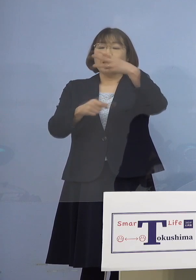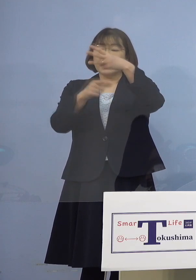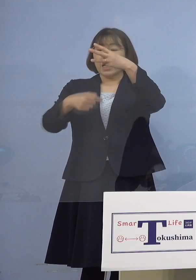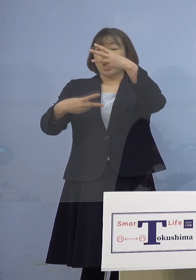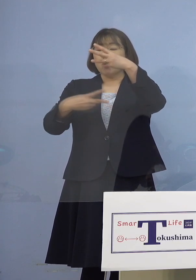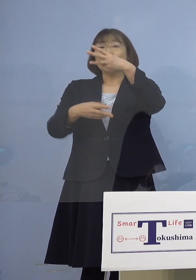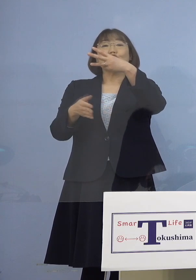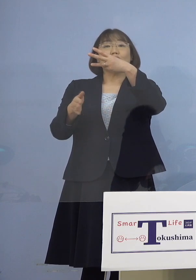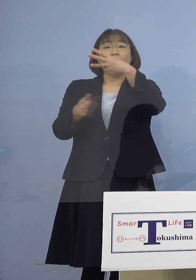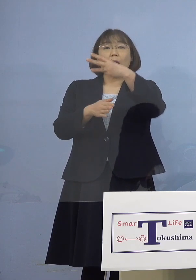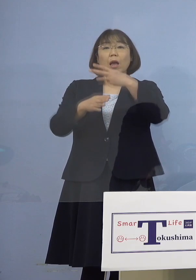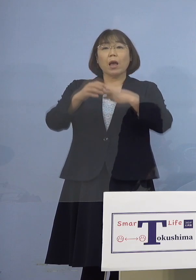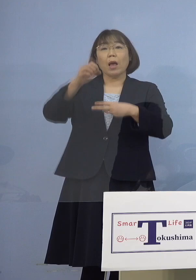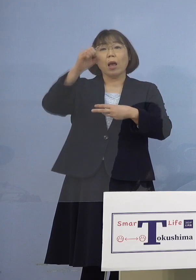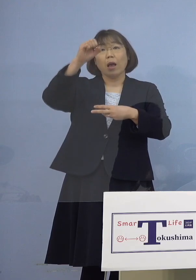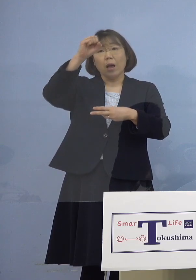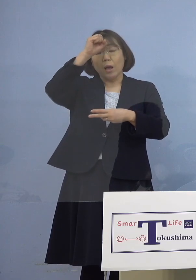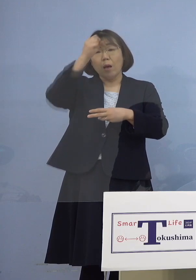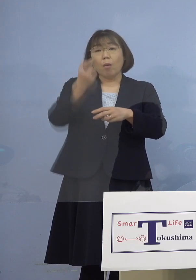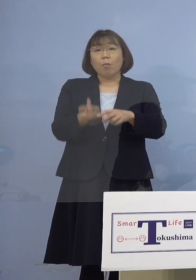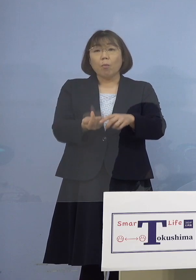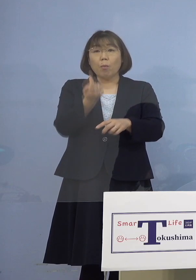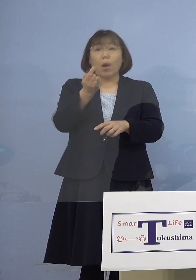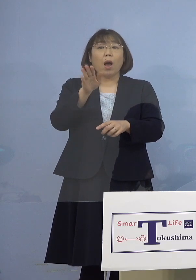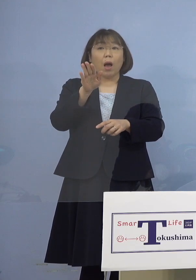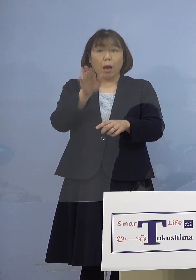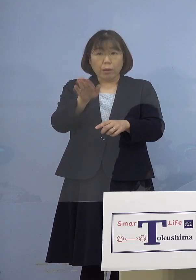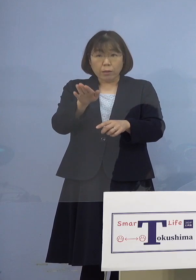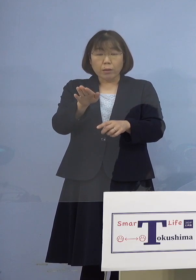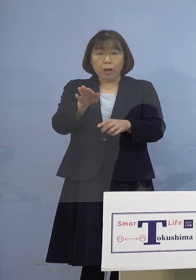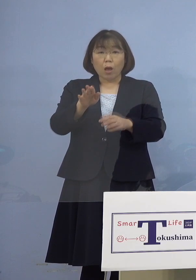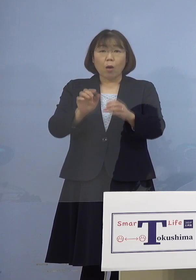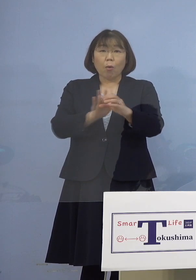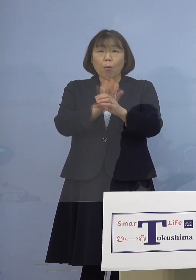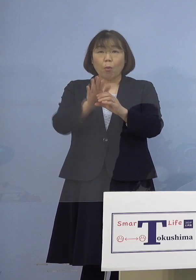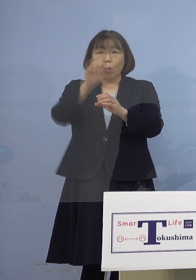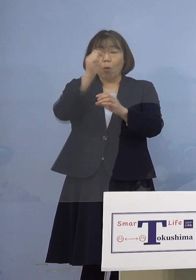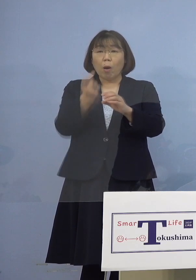患者さんの出た その日からということです